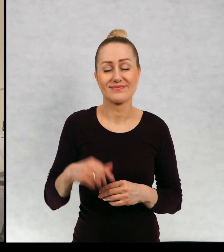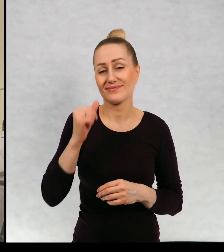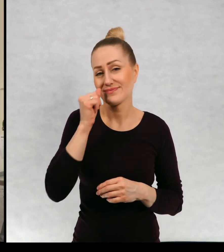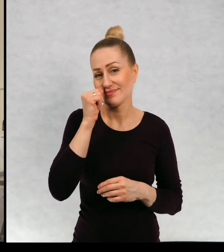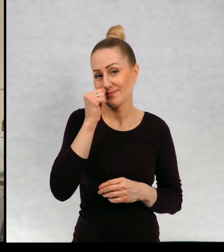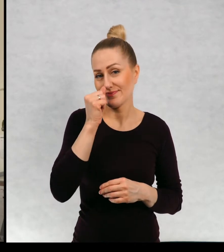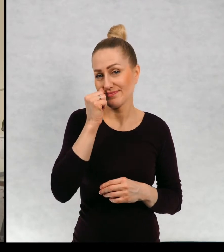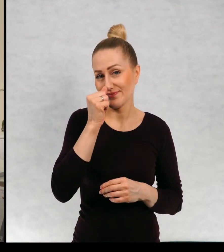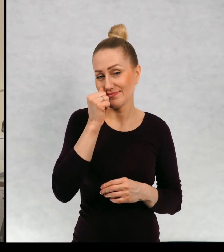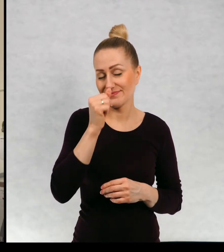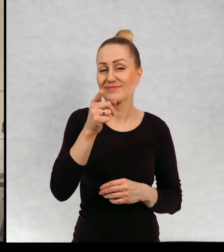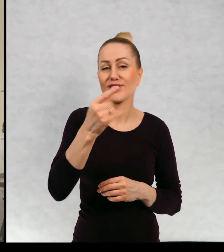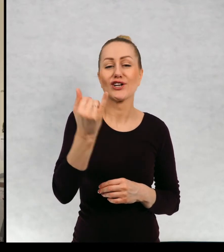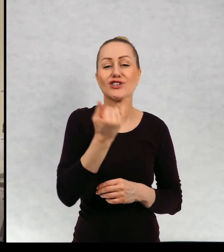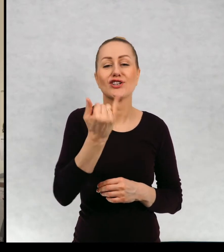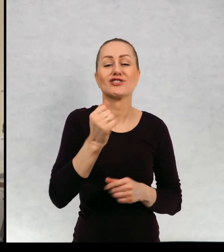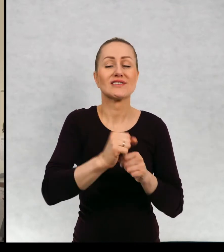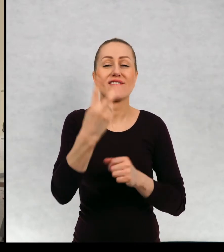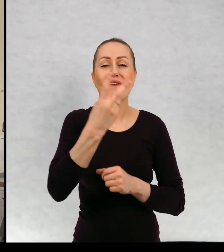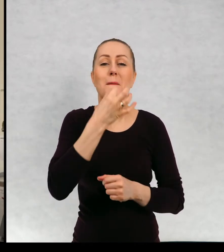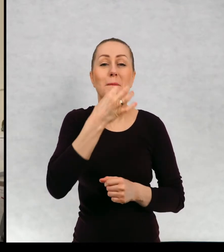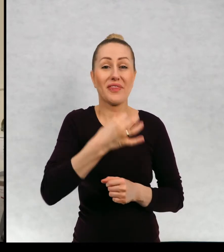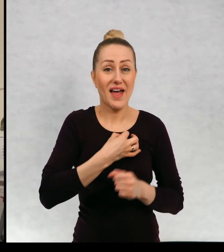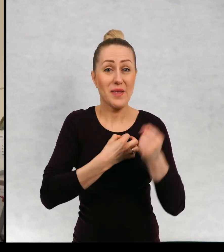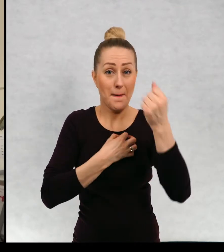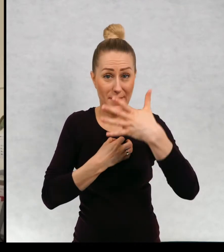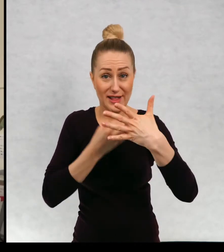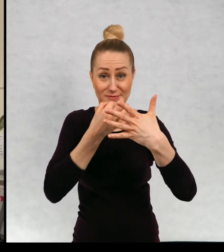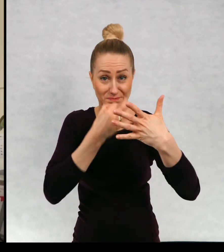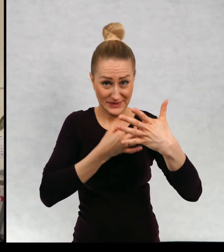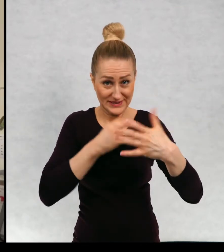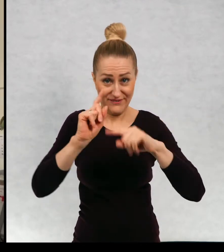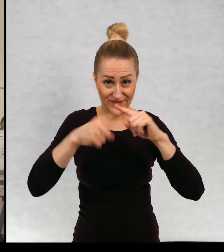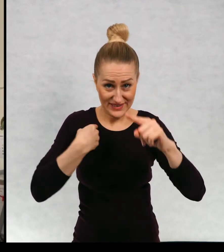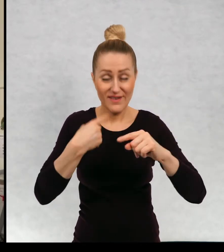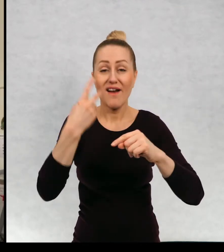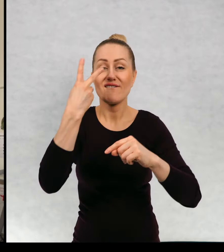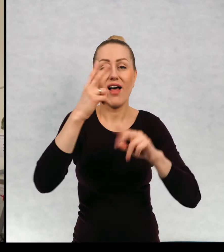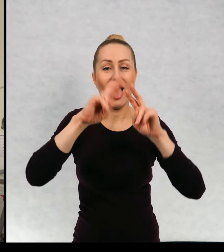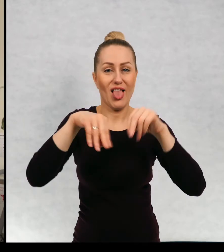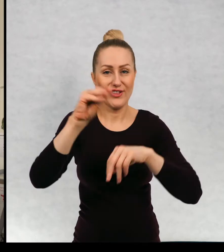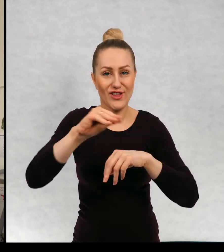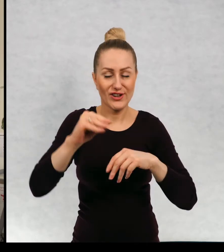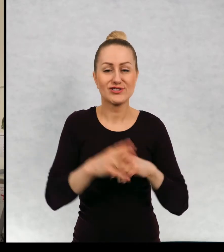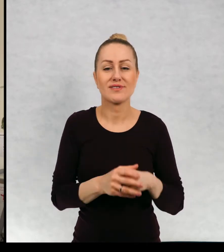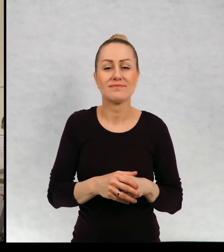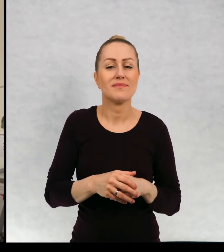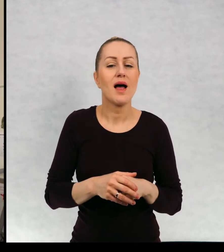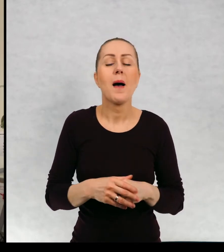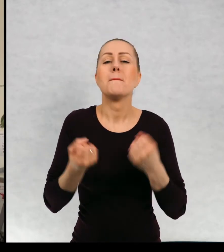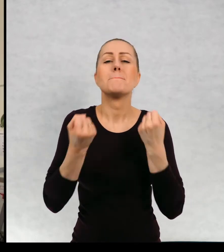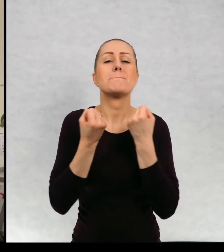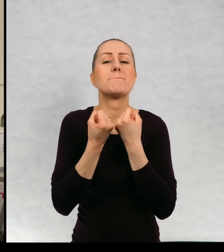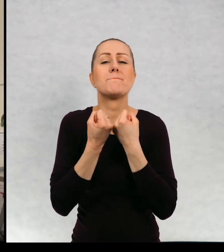Nie odpowiedziałem jeszcze na dwa pytania z tych pięci, które mi przysłaliście bohaterką, której